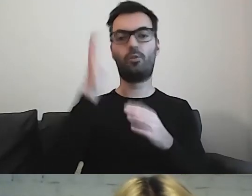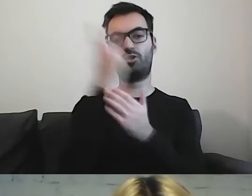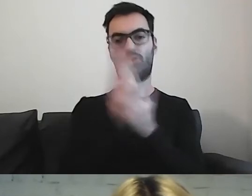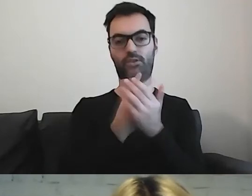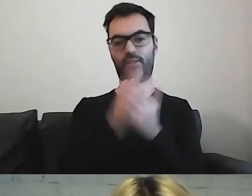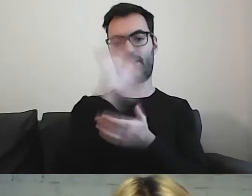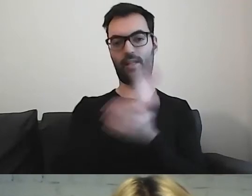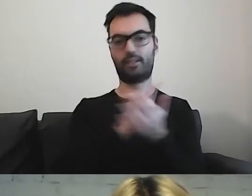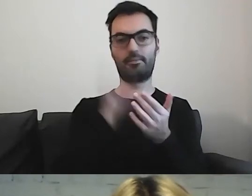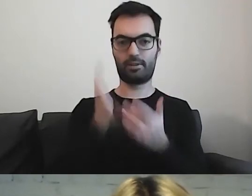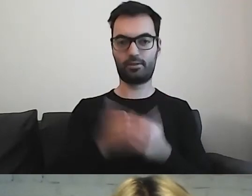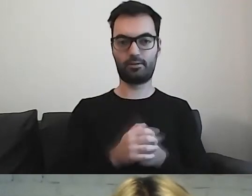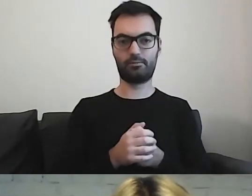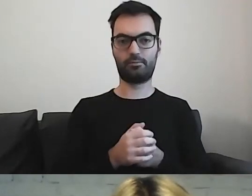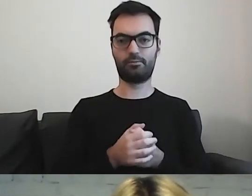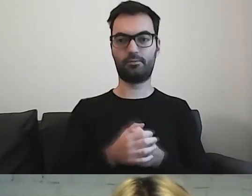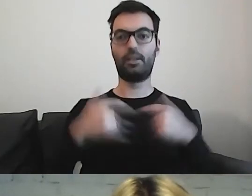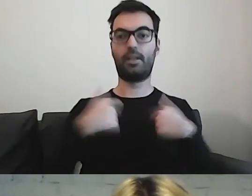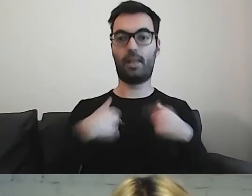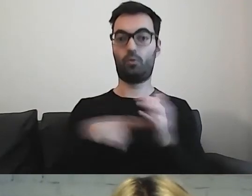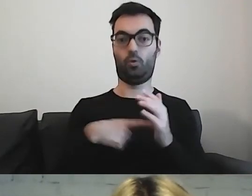To jest dla mnie najważniejsze.